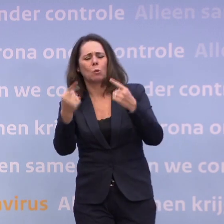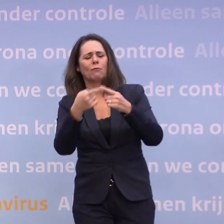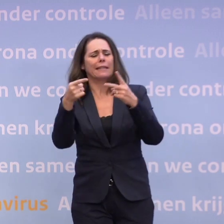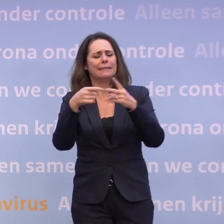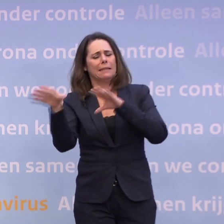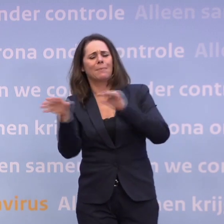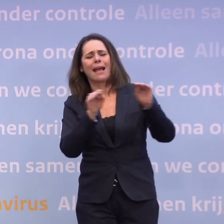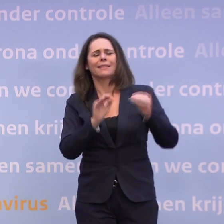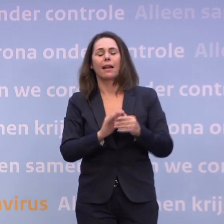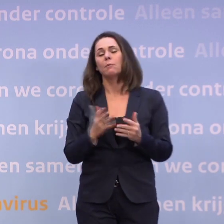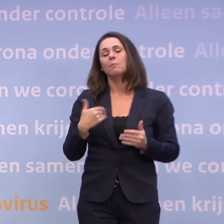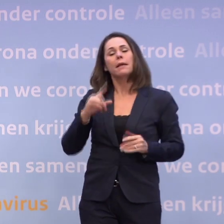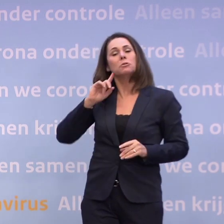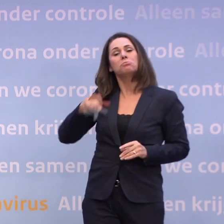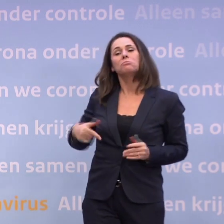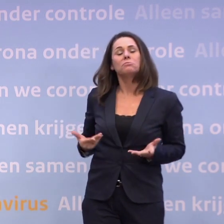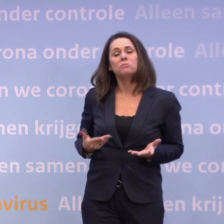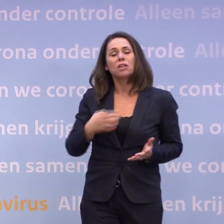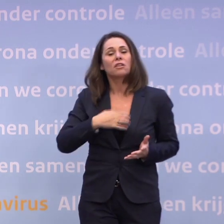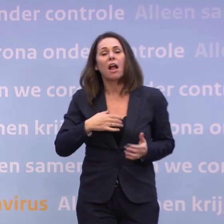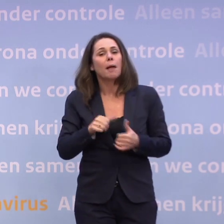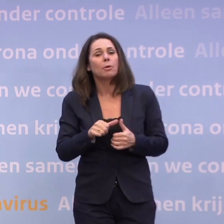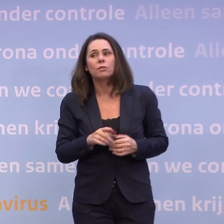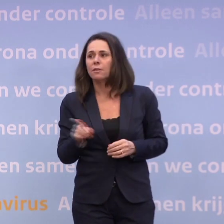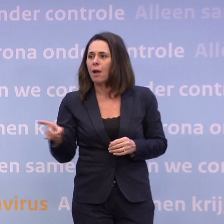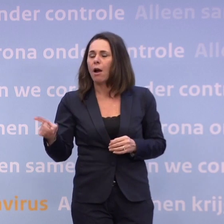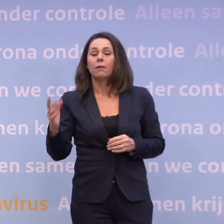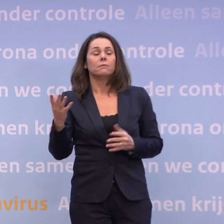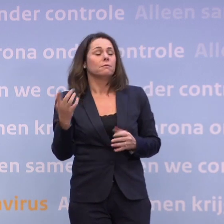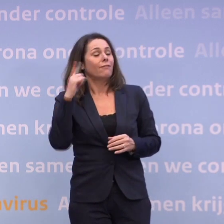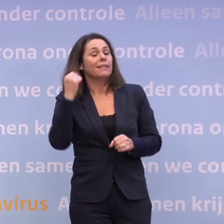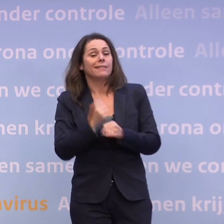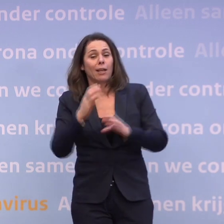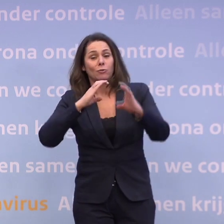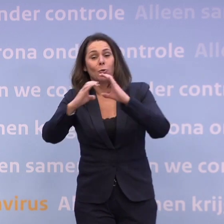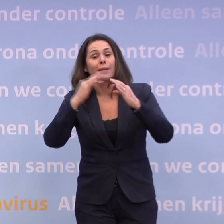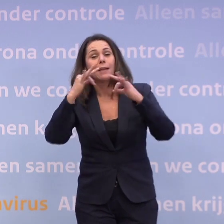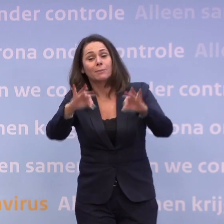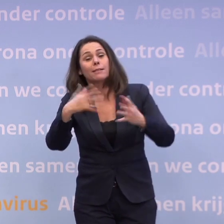...als mensen zich toch niet in hun gedrag veranderen? Ongetwijfeld kan de communicatie altijd beter, dus als daar tips zijn, onmiddellijk.